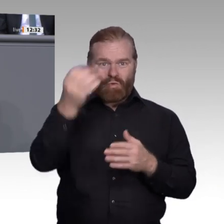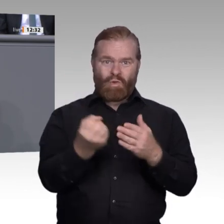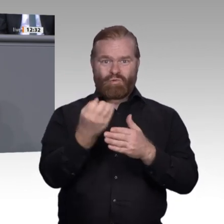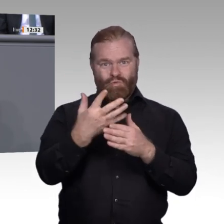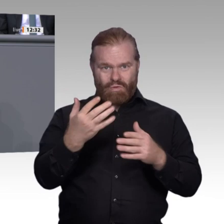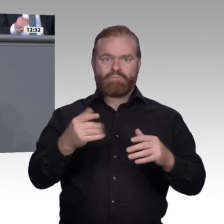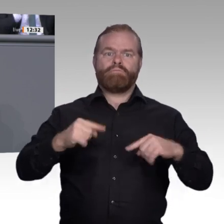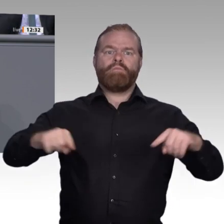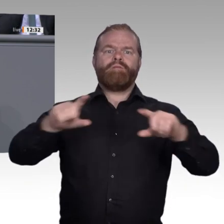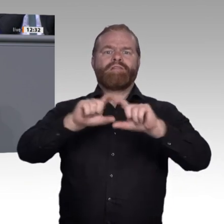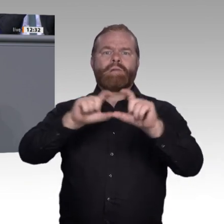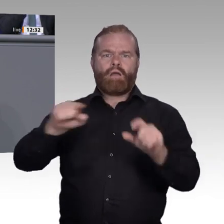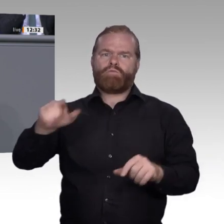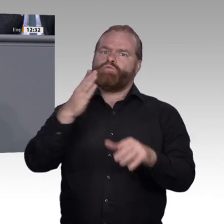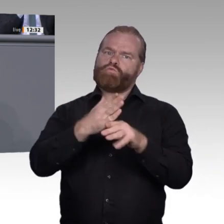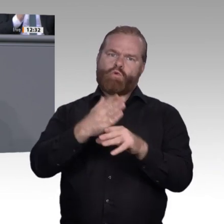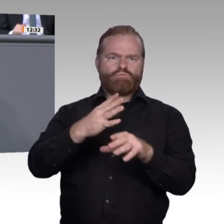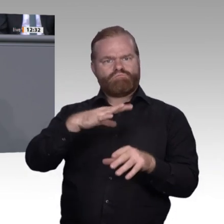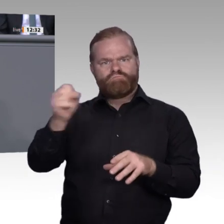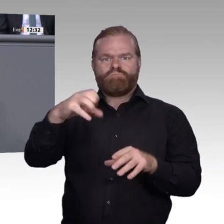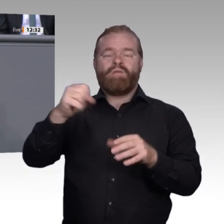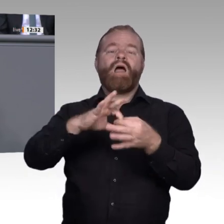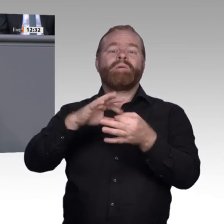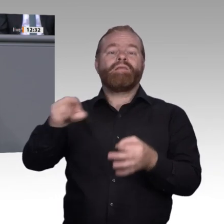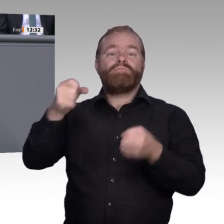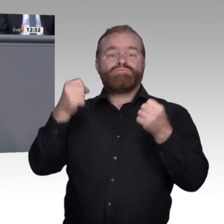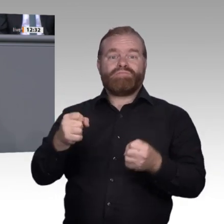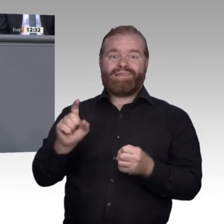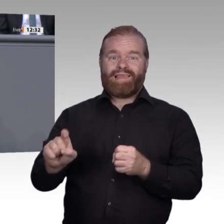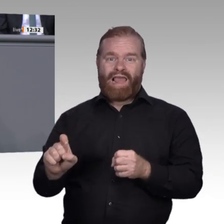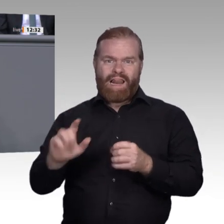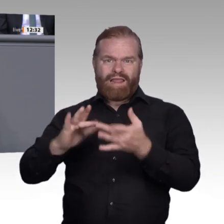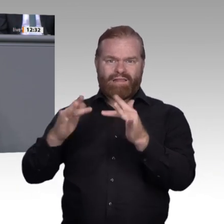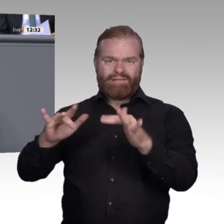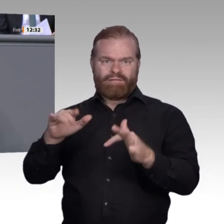gute Qualifizierungsinitiativen auf den Weg gebracht. Besonders überbetriebliche